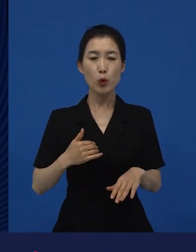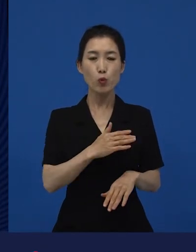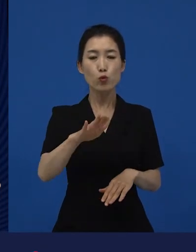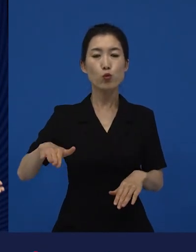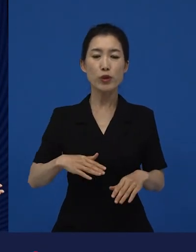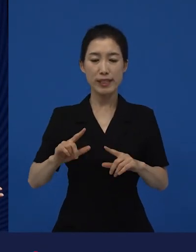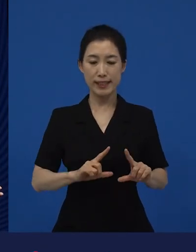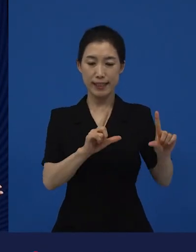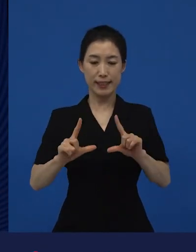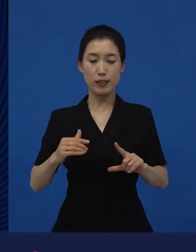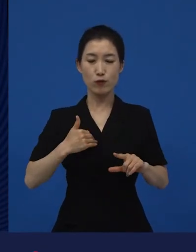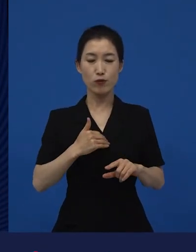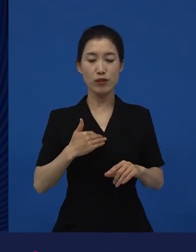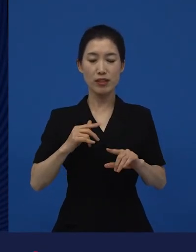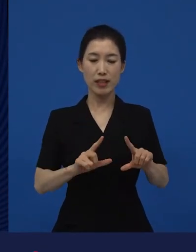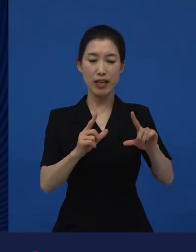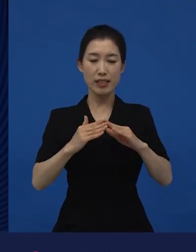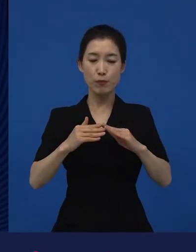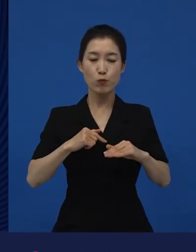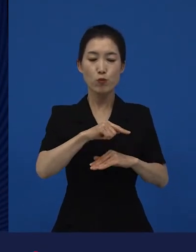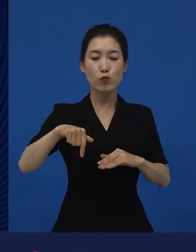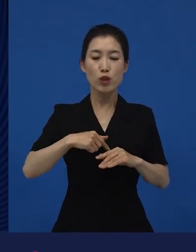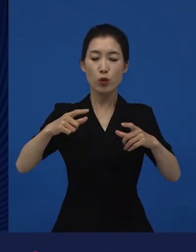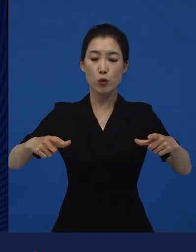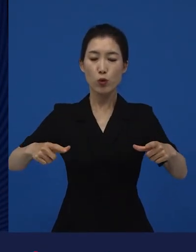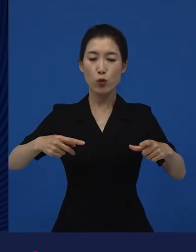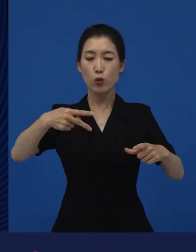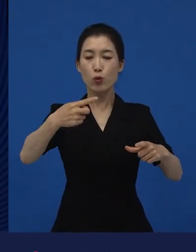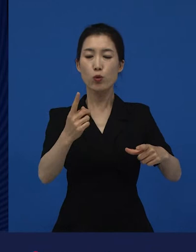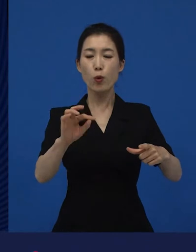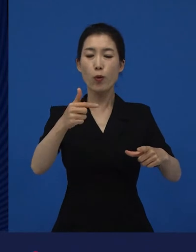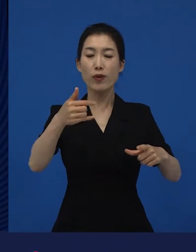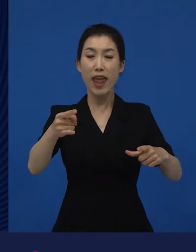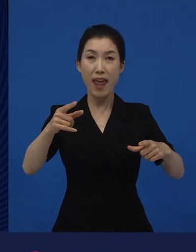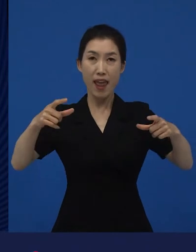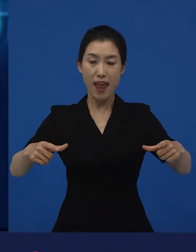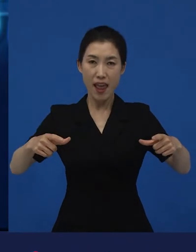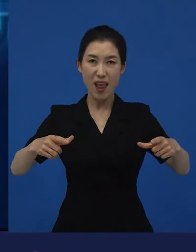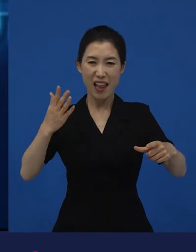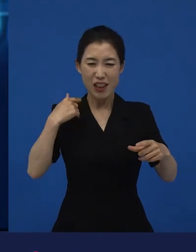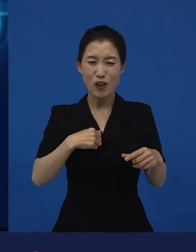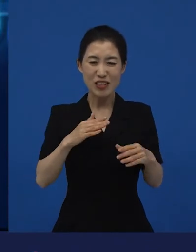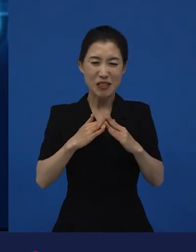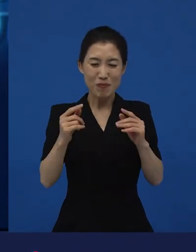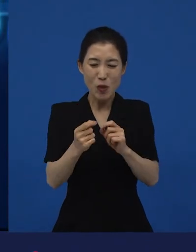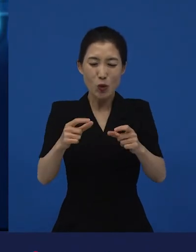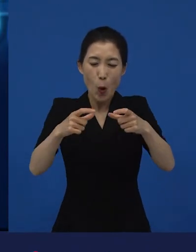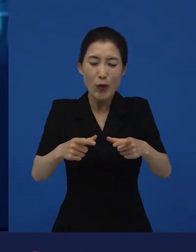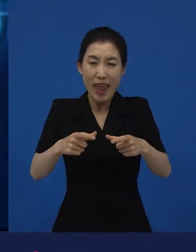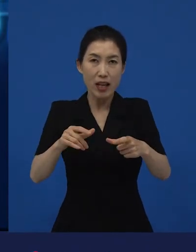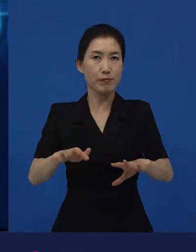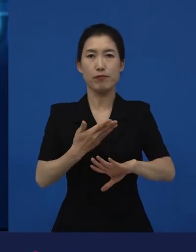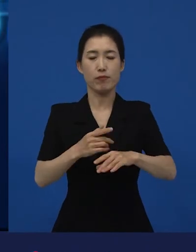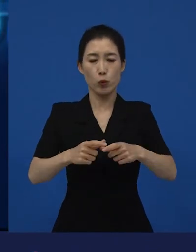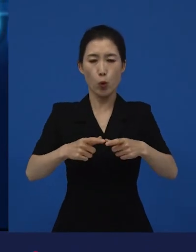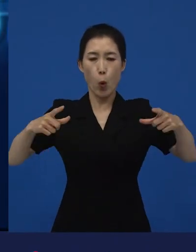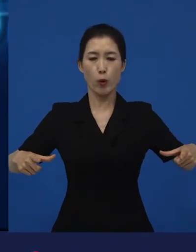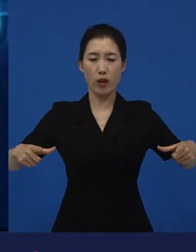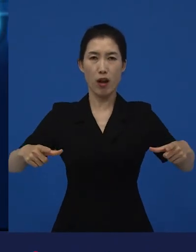다양해지고 있고, 그것에 대한 새로운 생각들을 또 갖게 해줬던 영화입니다. 그래서 은 프랑스에 대한 이야기지만